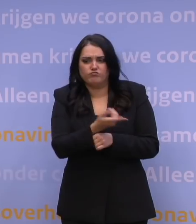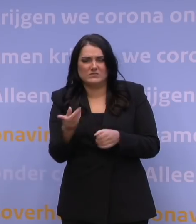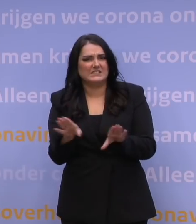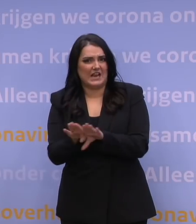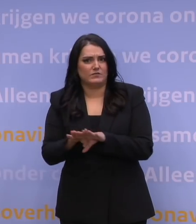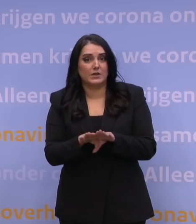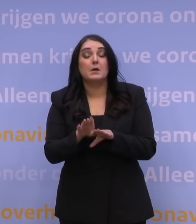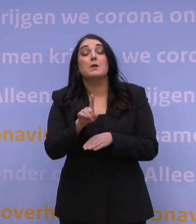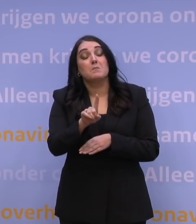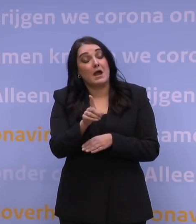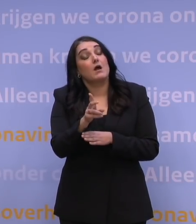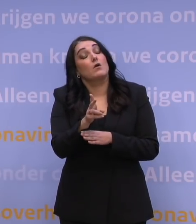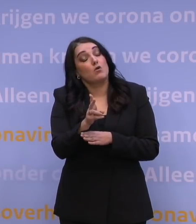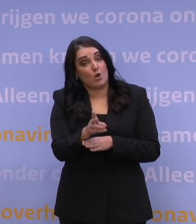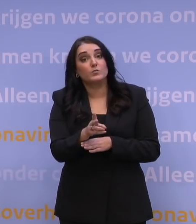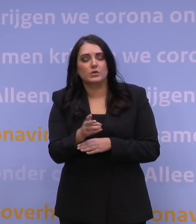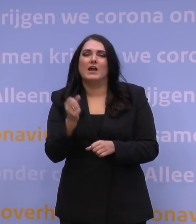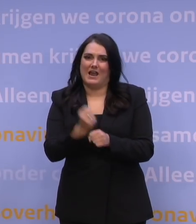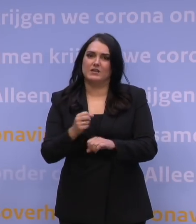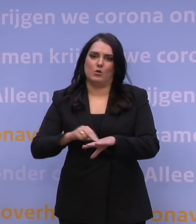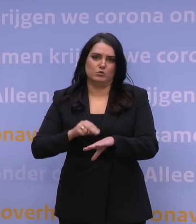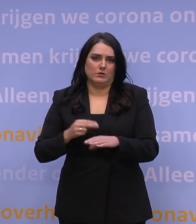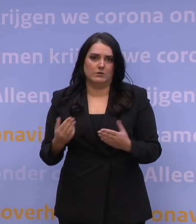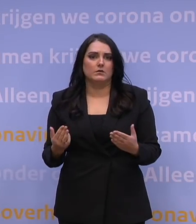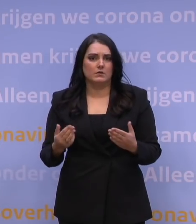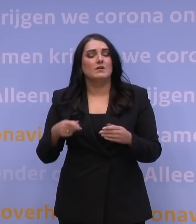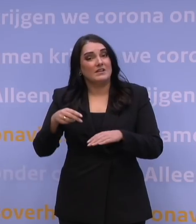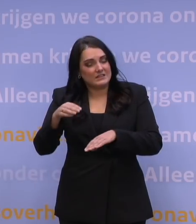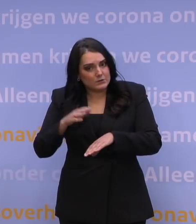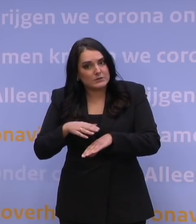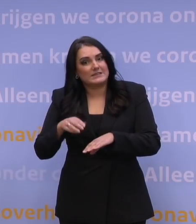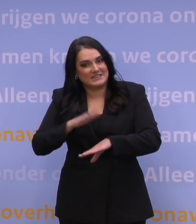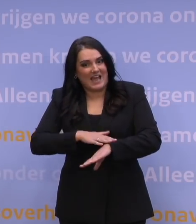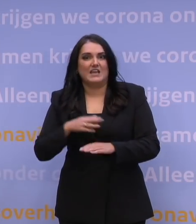Het is wel waar dat het hard nodig is om tijd te kopen. Tijd te kopen allereerst om te leren: